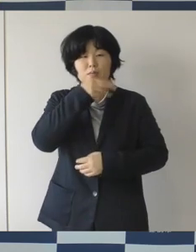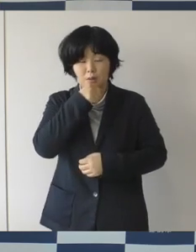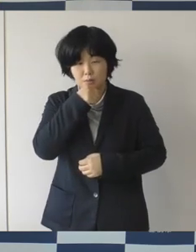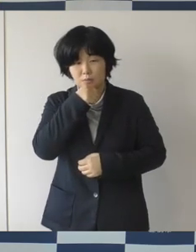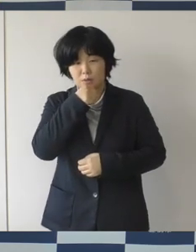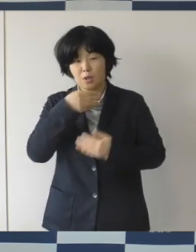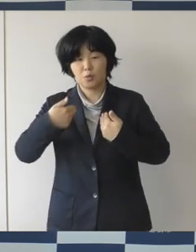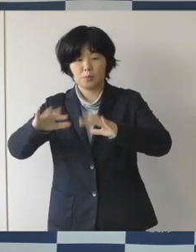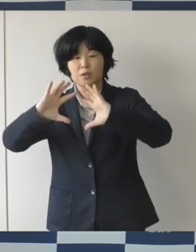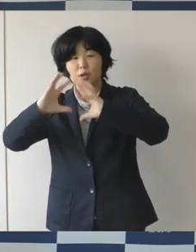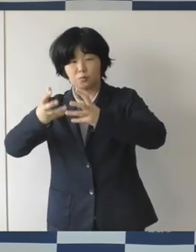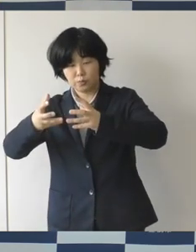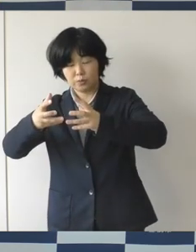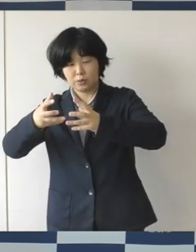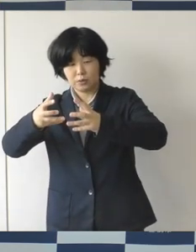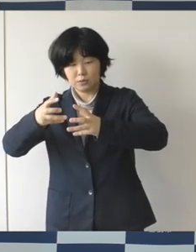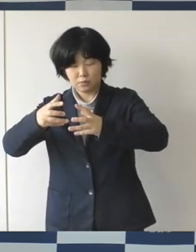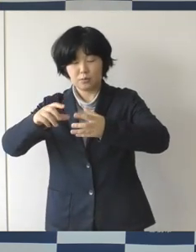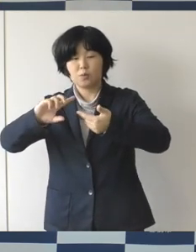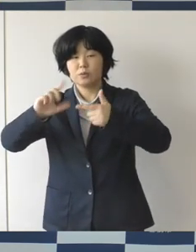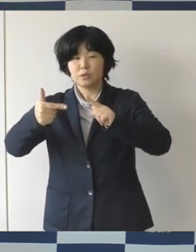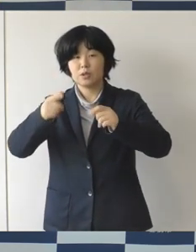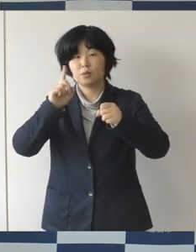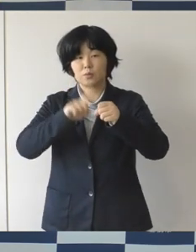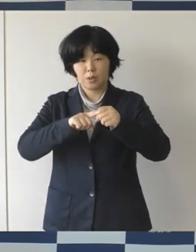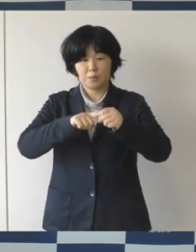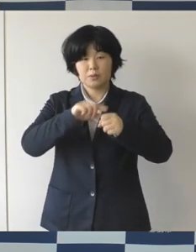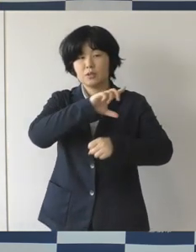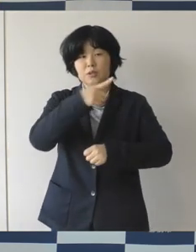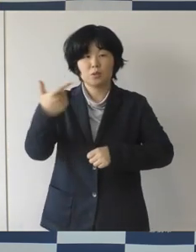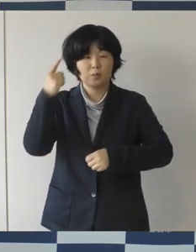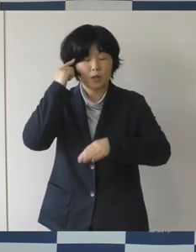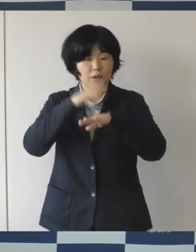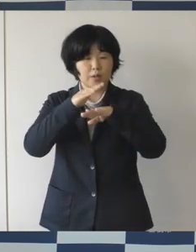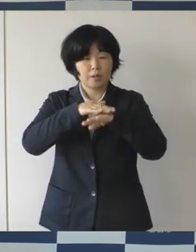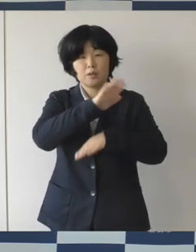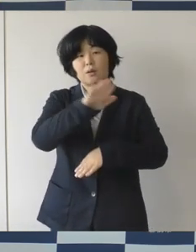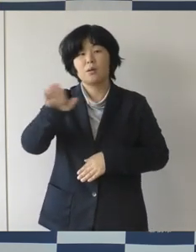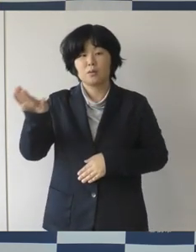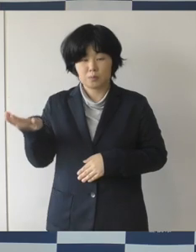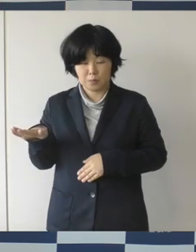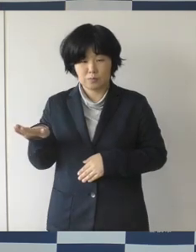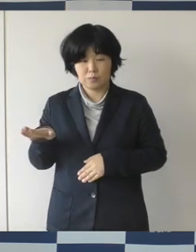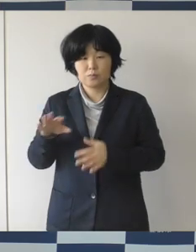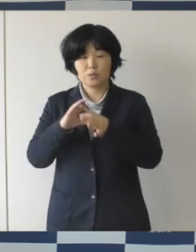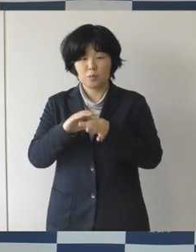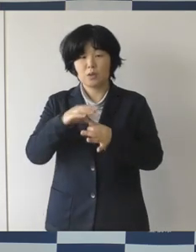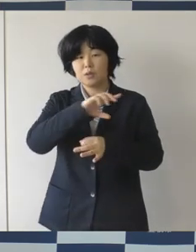人々の多様な価値観やライフスタイルを互いに認め合って互いを尊重しあう、